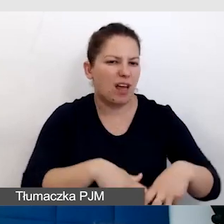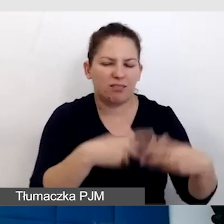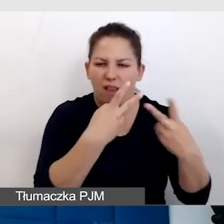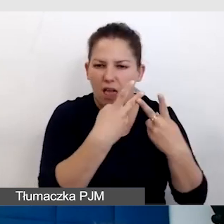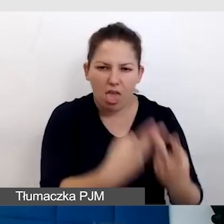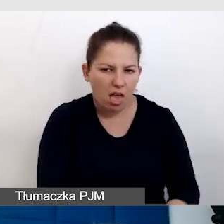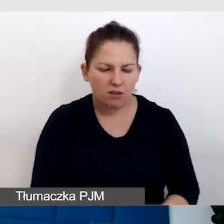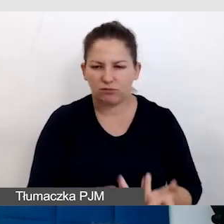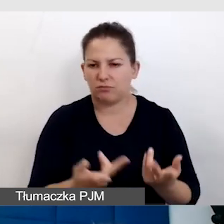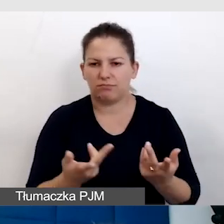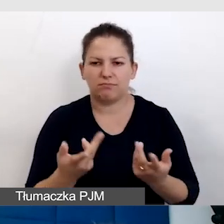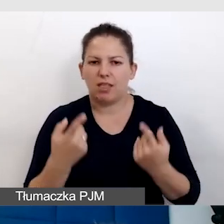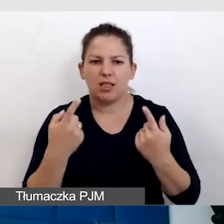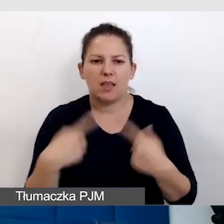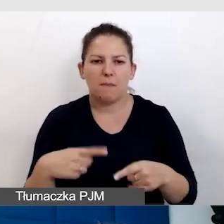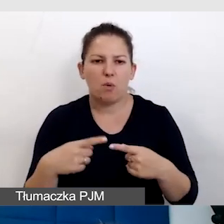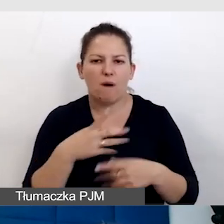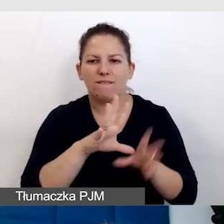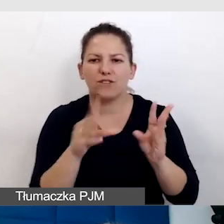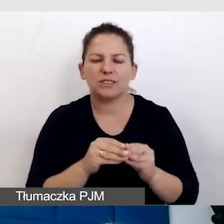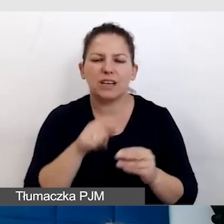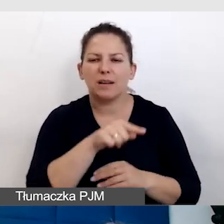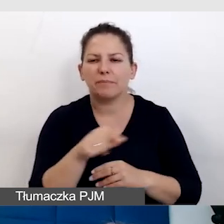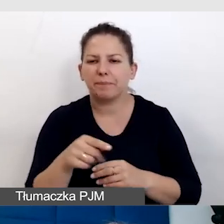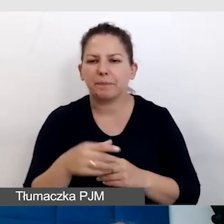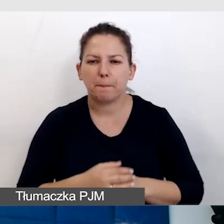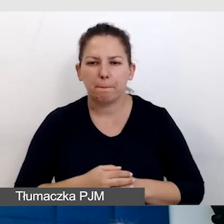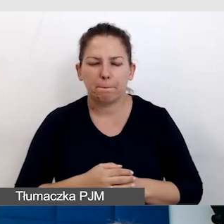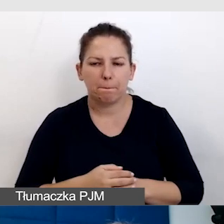nieużywane były wszystkie podjazdy,